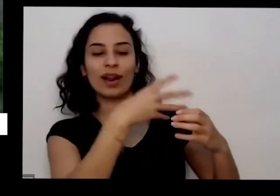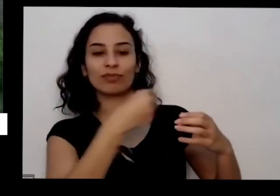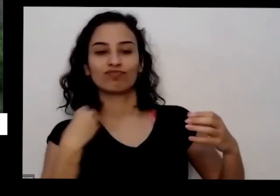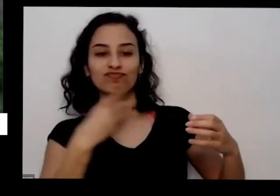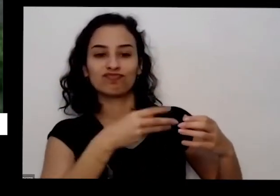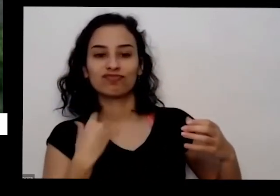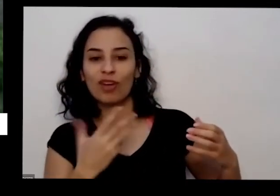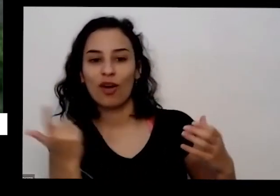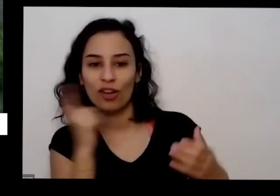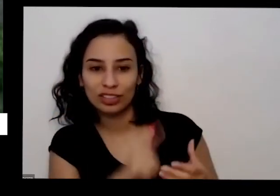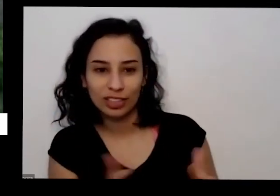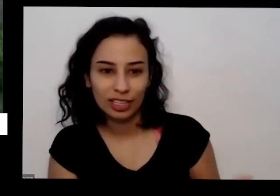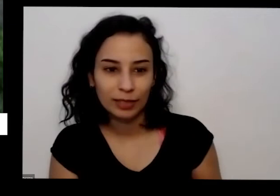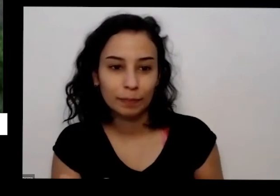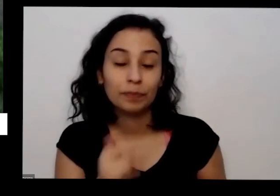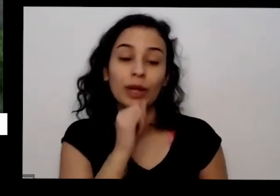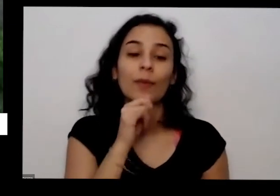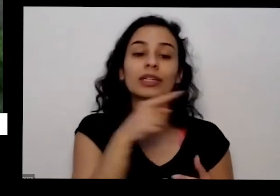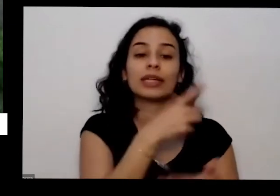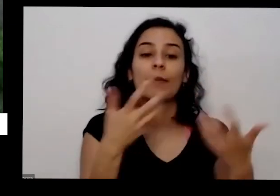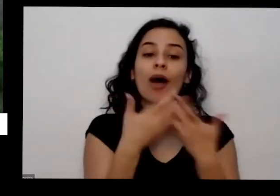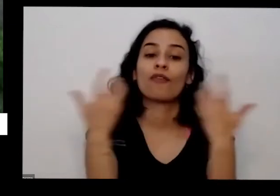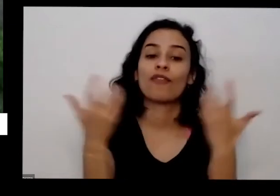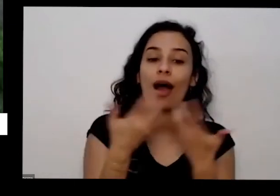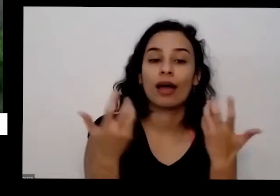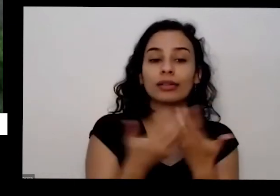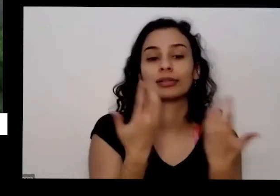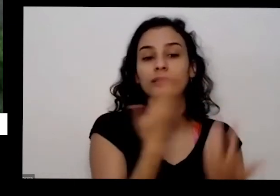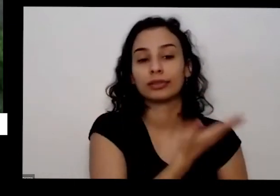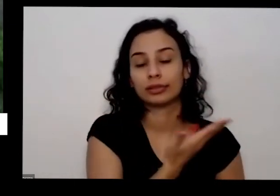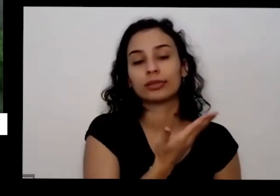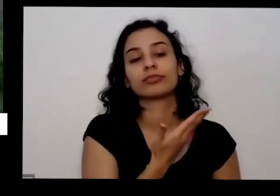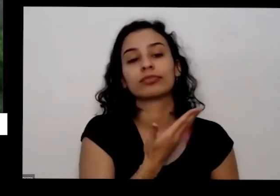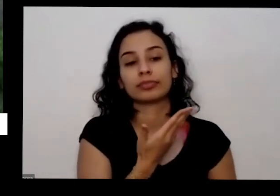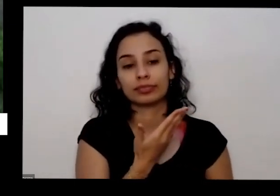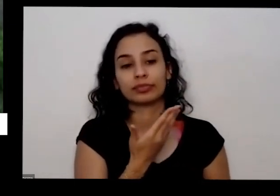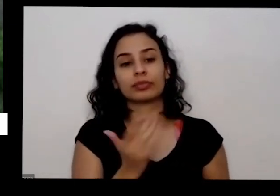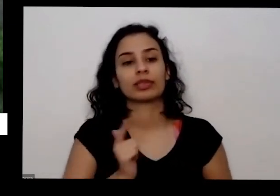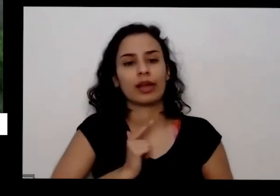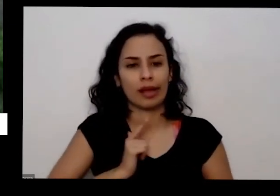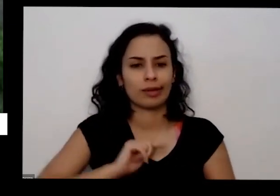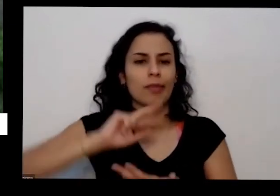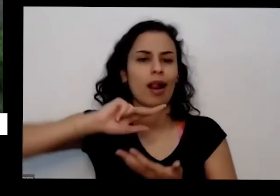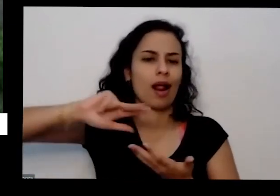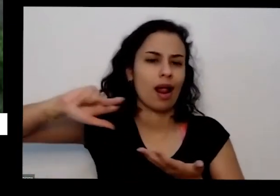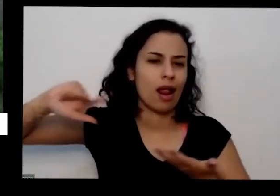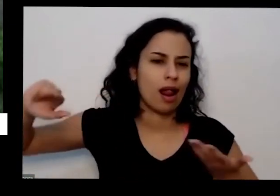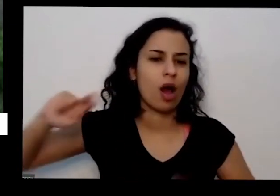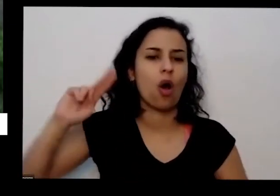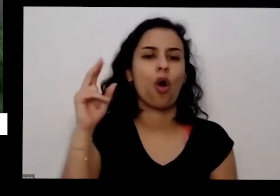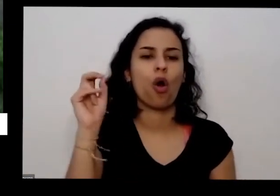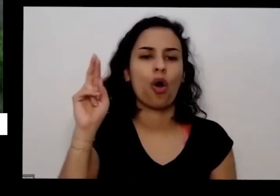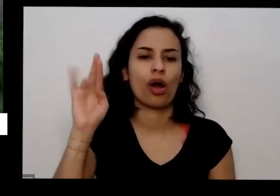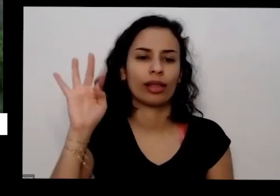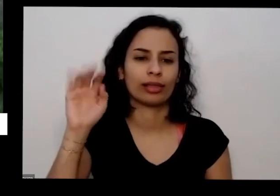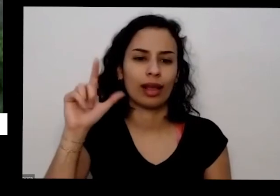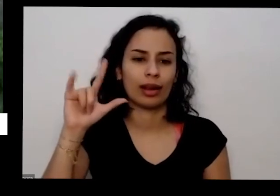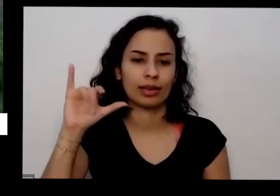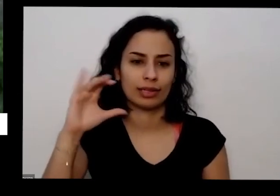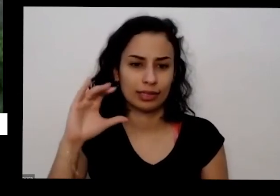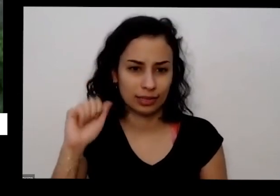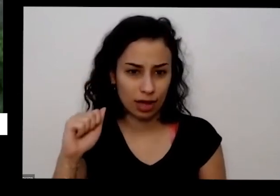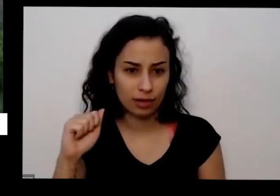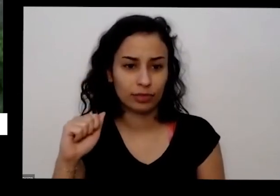por exemplo com essa e dirigir outras e outras variedades de hortaliças senhor é invasivo os